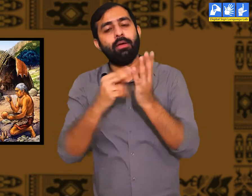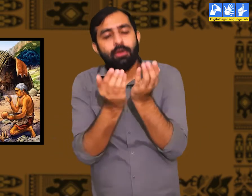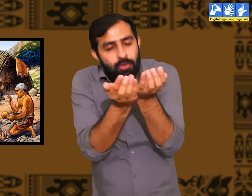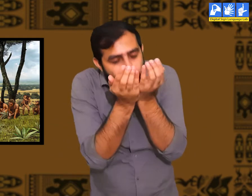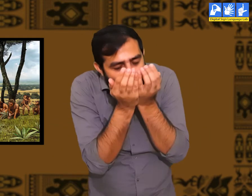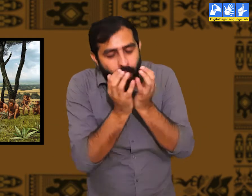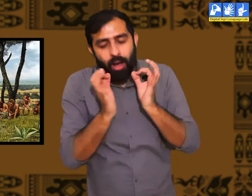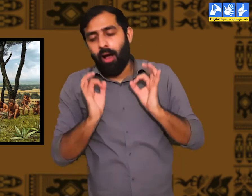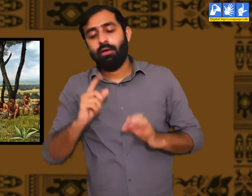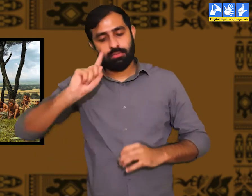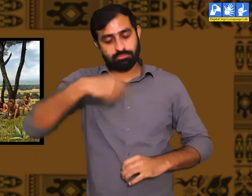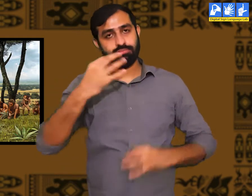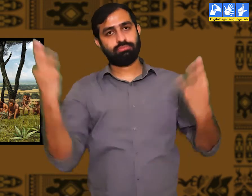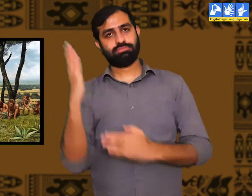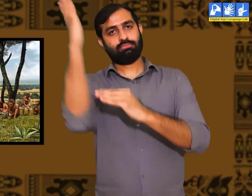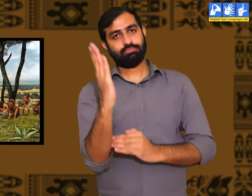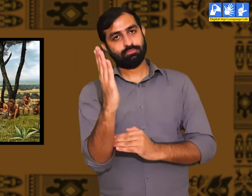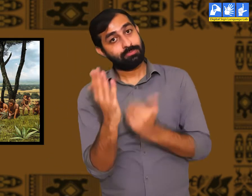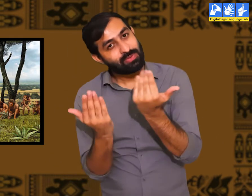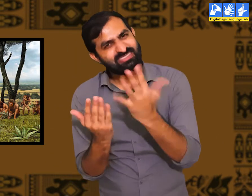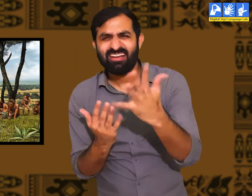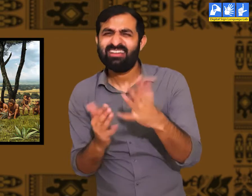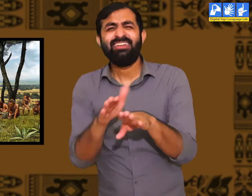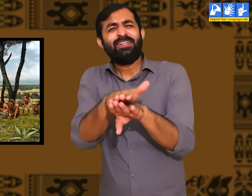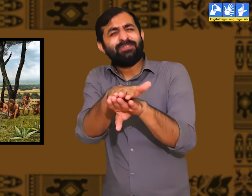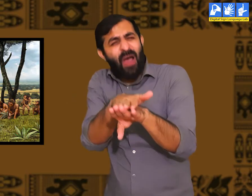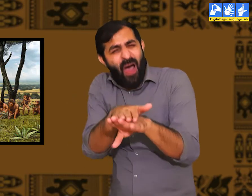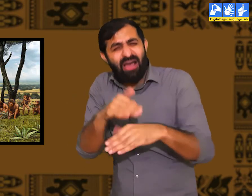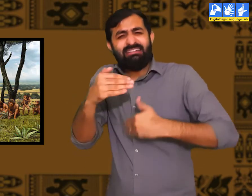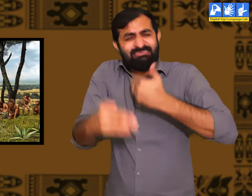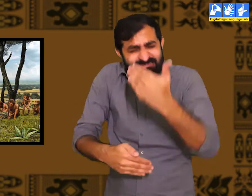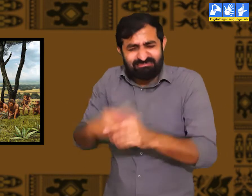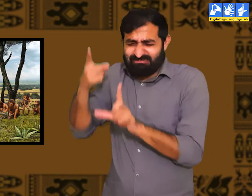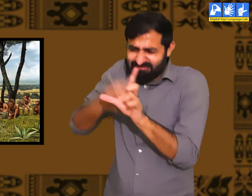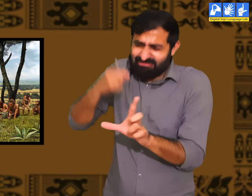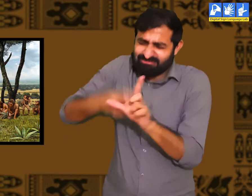उस वक़्त पानी पीने के लिए क्या अगले ही दिन लोगों द्वारा पानी का ग्लास बनाया गया होगा, नहीं।